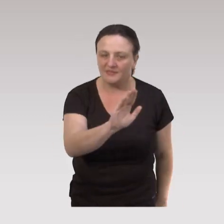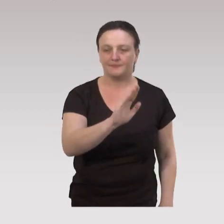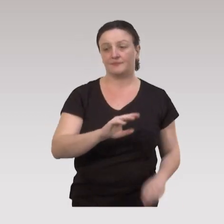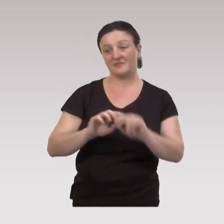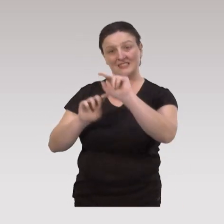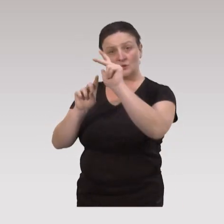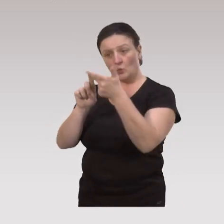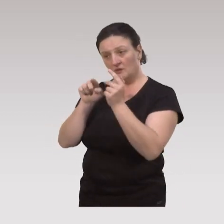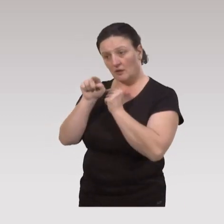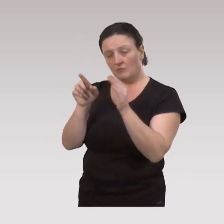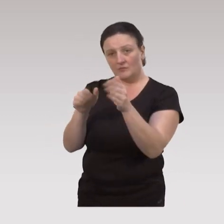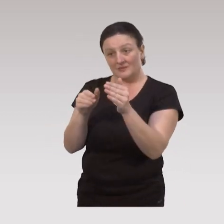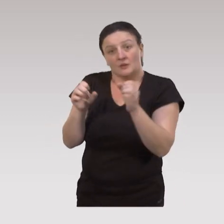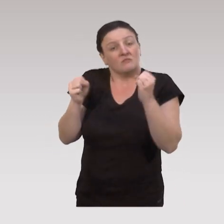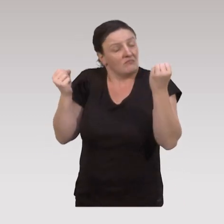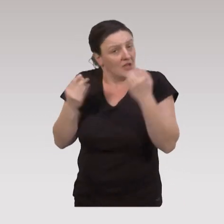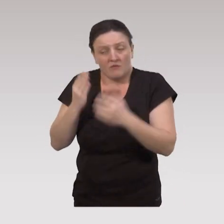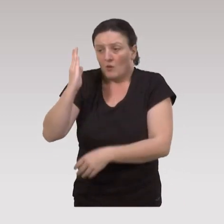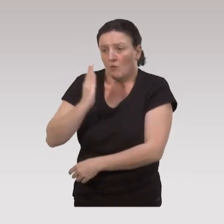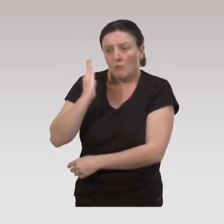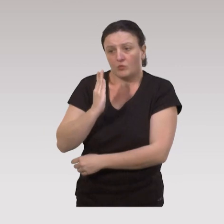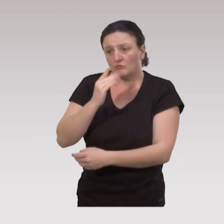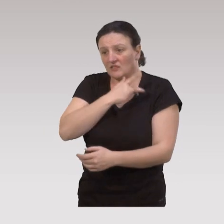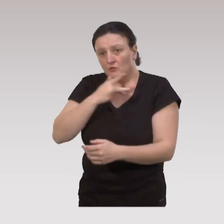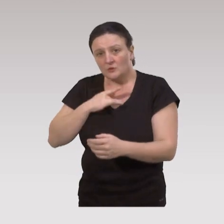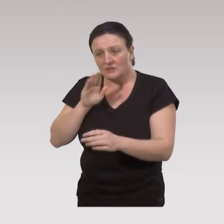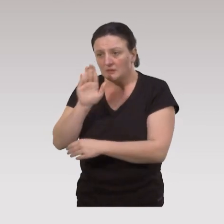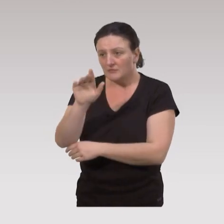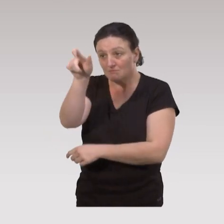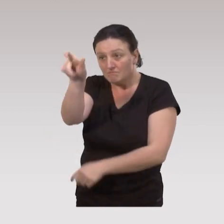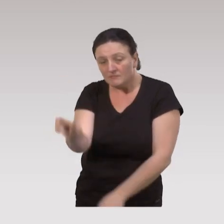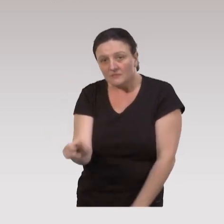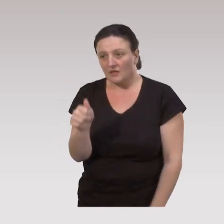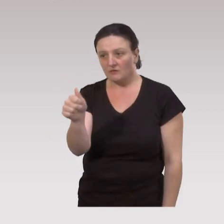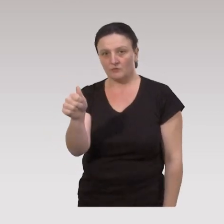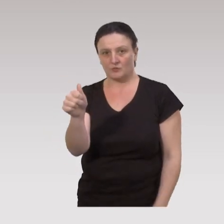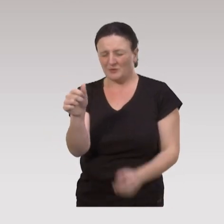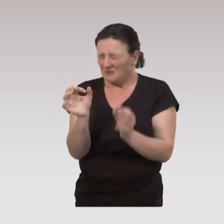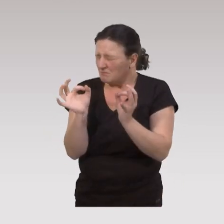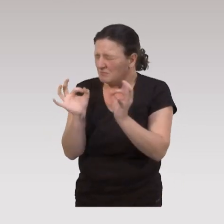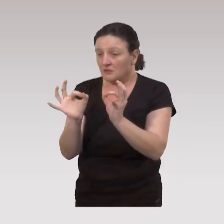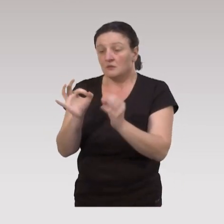Et puis le troisième type, on peut avoir des besoins de santé sous des déterminants individuels très spécifiques,